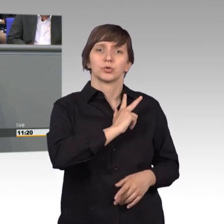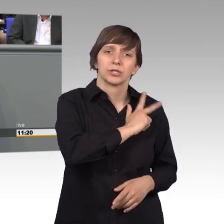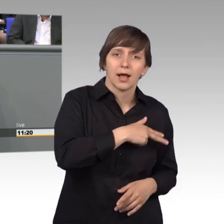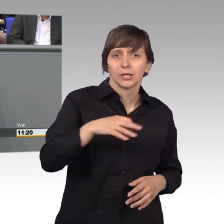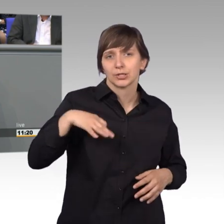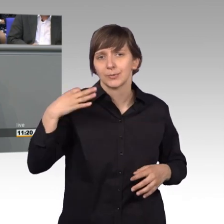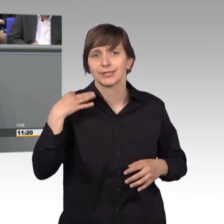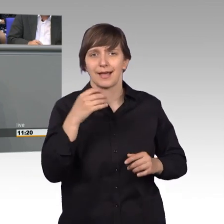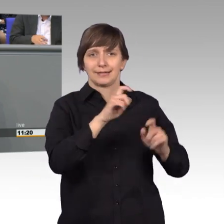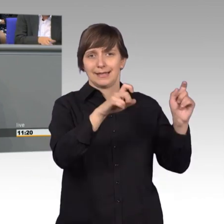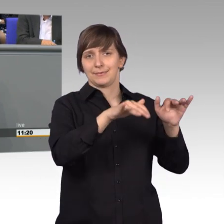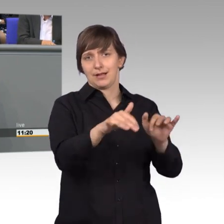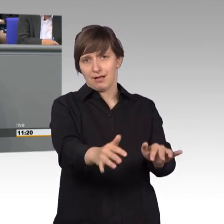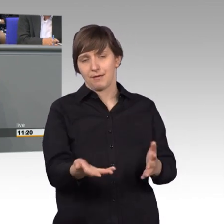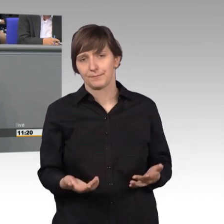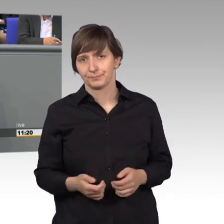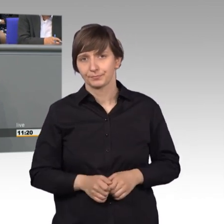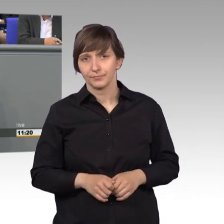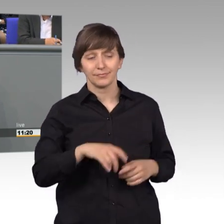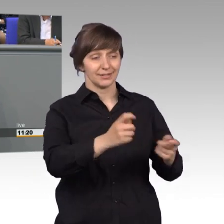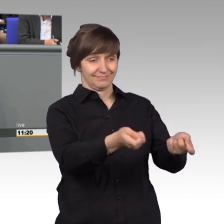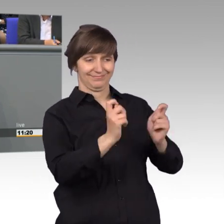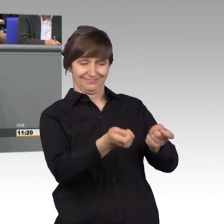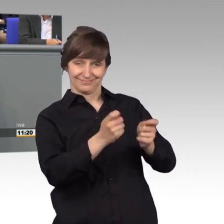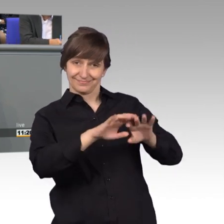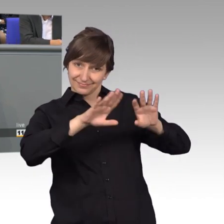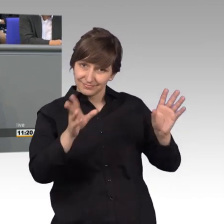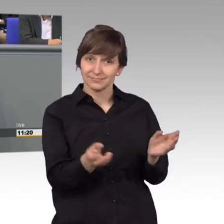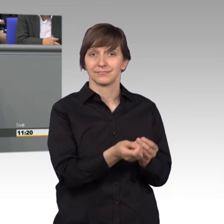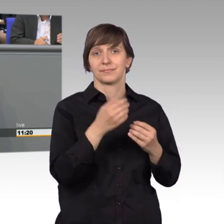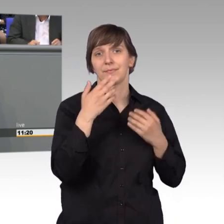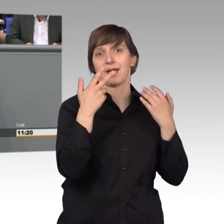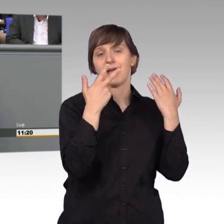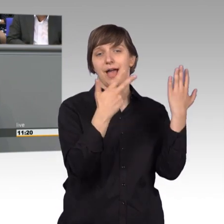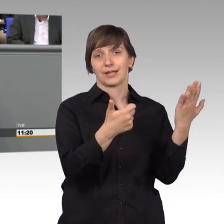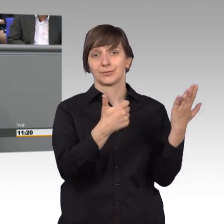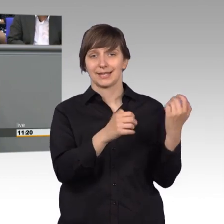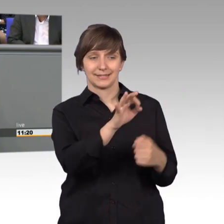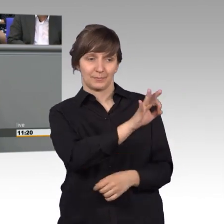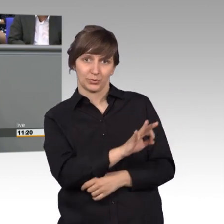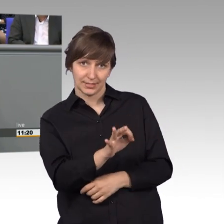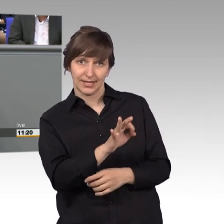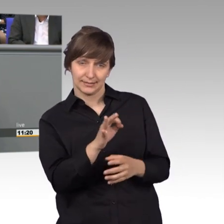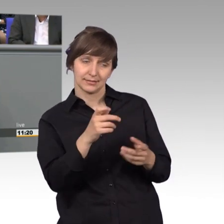68 Prozent nämlich der eingereichten Eingaben, enthielten persönliche Anliegen von Bürgerinnen und Bürgern.